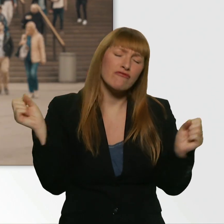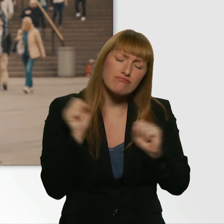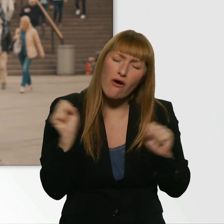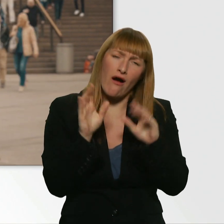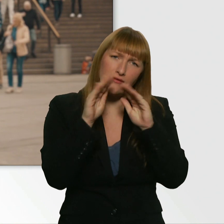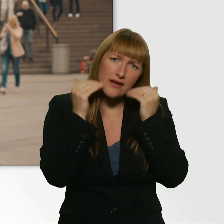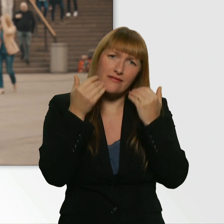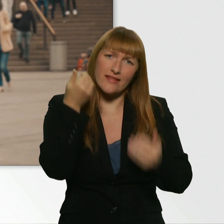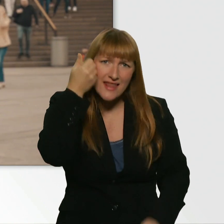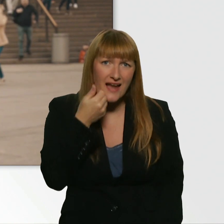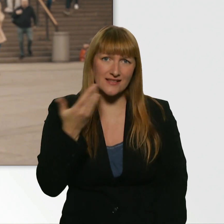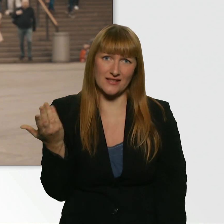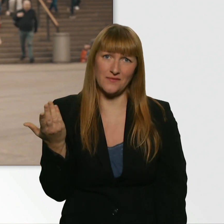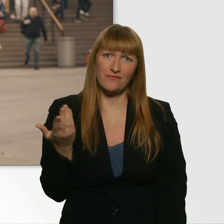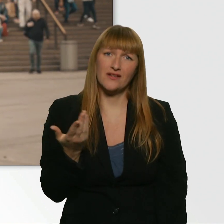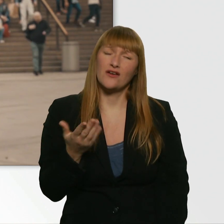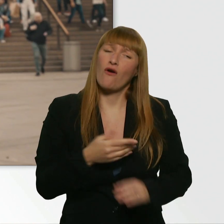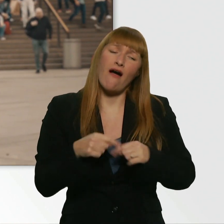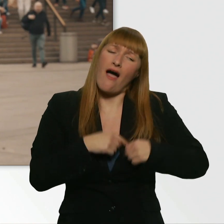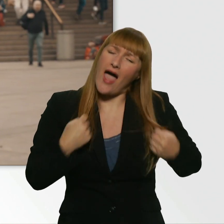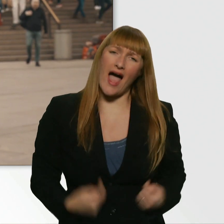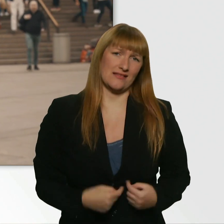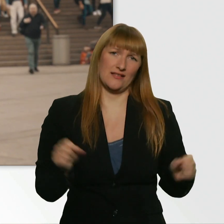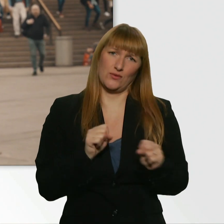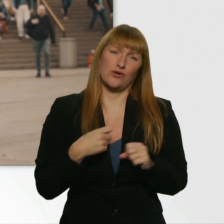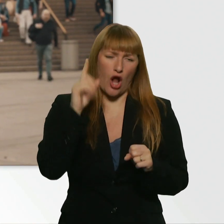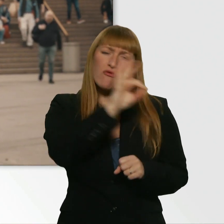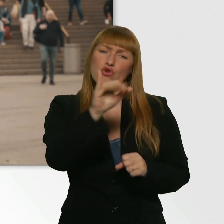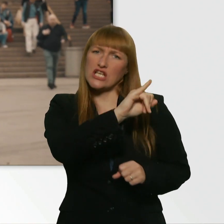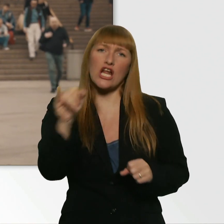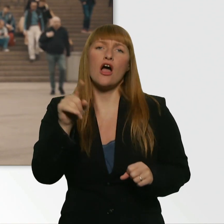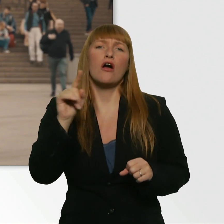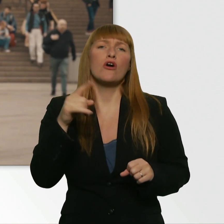Ich glaub, der war einfach so herzlich, der hätte das bei jedem gemacht. - Okay. Ich glaub schon. - Ja, cool.